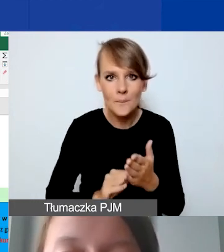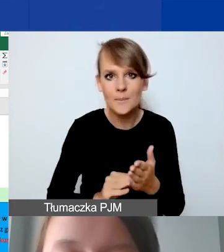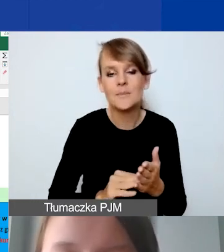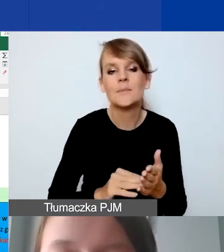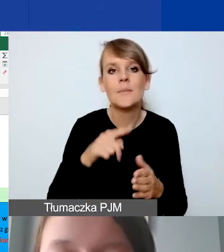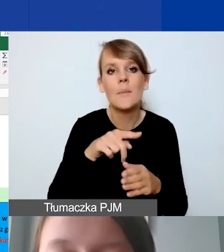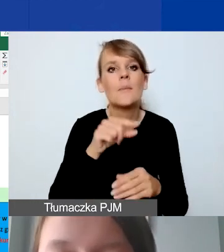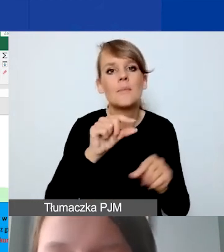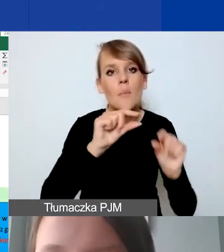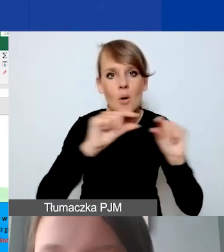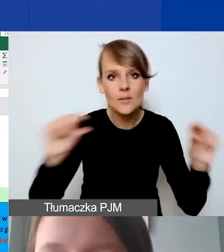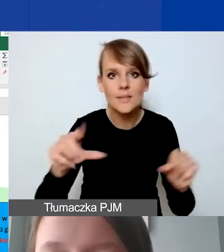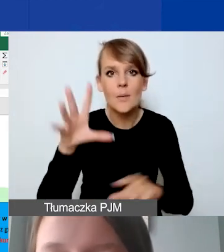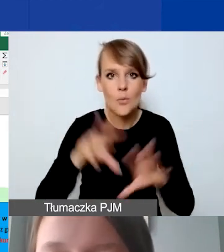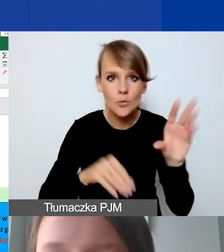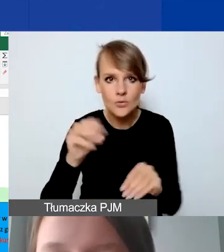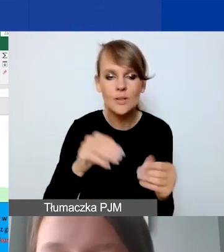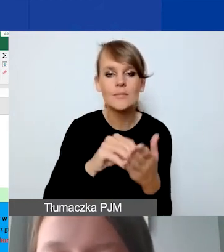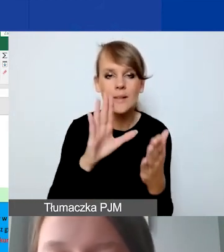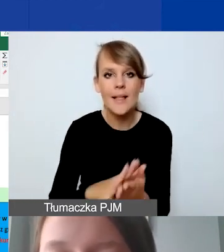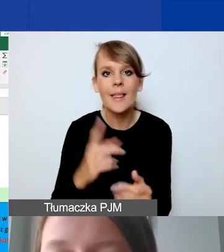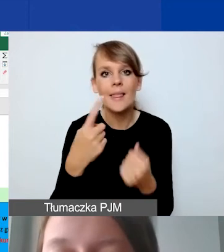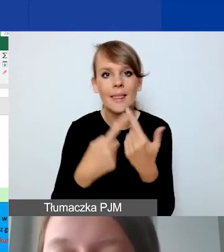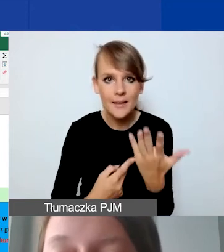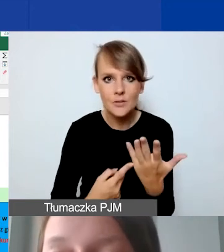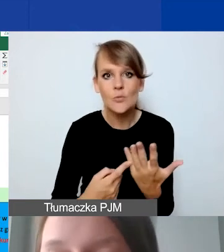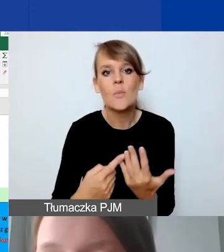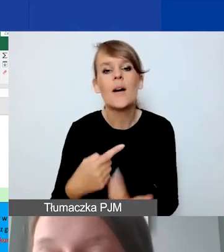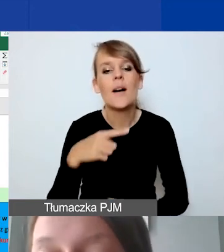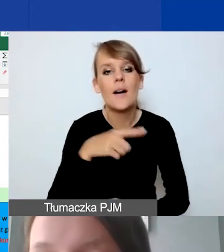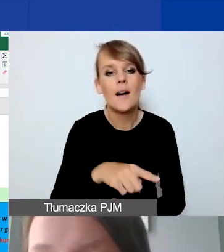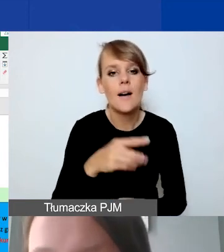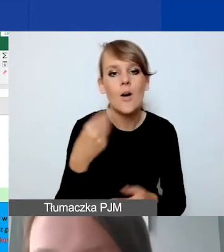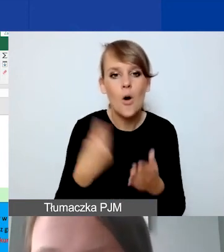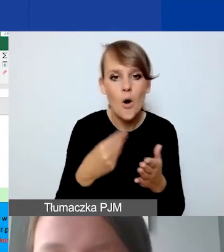określamy jednostkę, podajemy liczbę jednostek i koszt jednostkowy w złotych polskich.